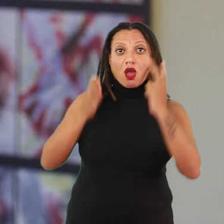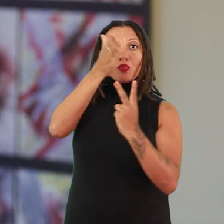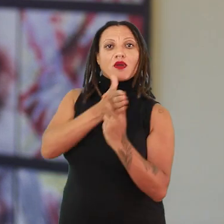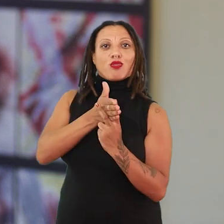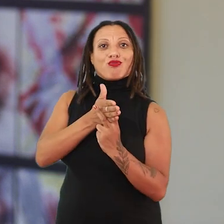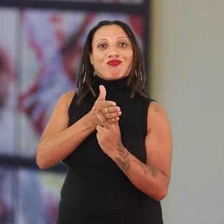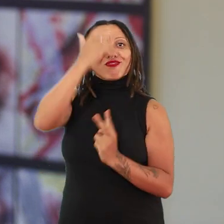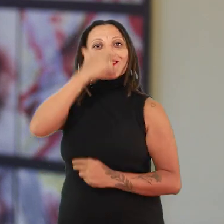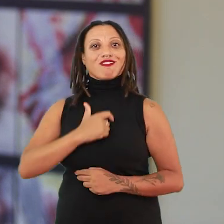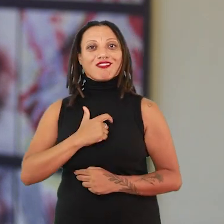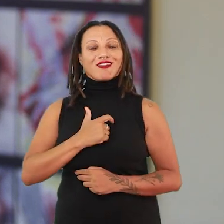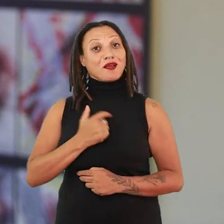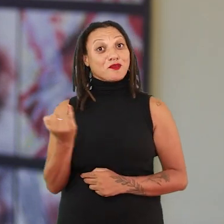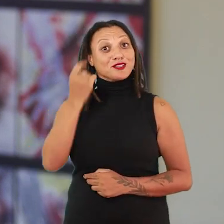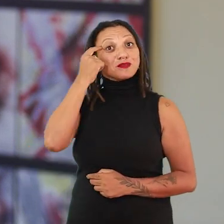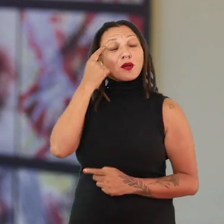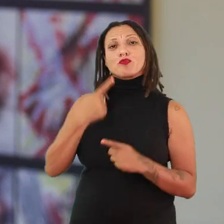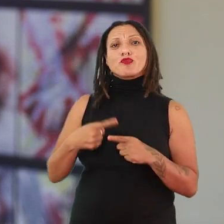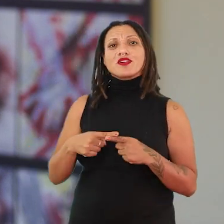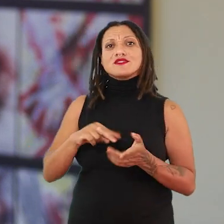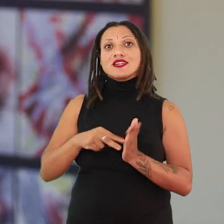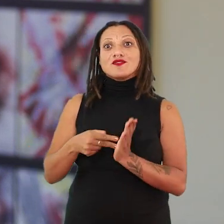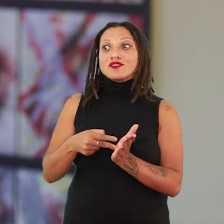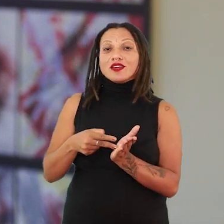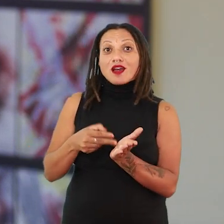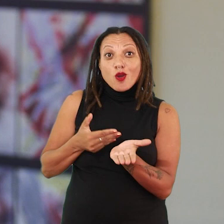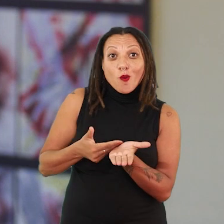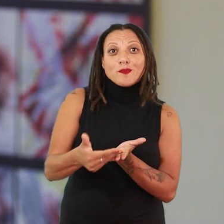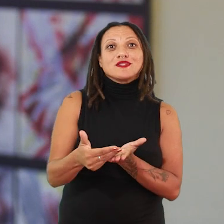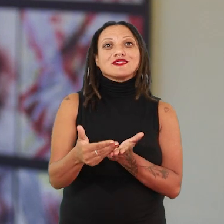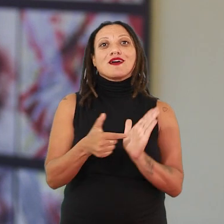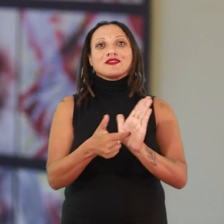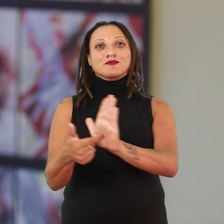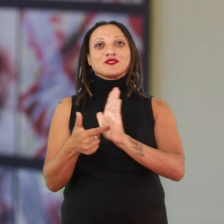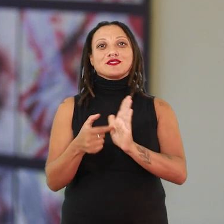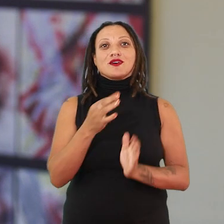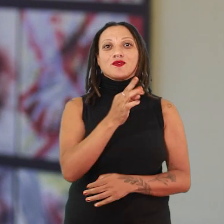Isso é importante de a gente pensar porque isso é um ponto de partida para se pensar terra abrecaminhos.